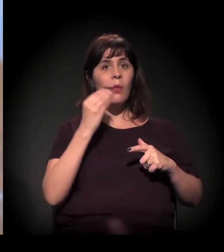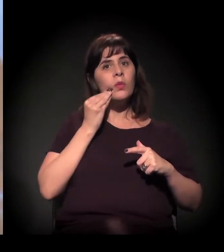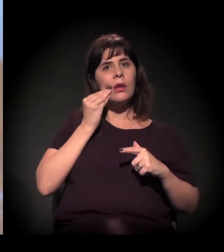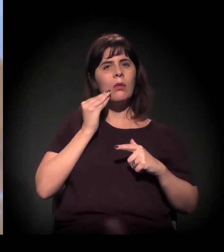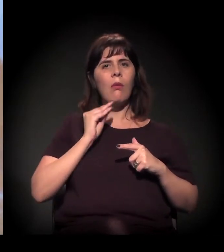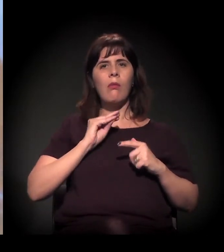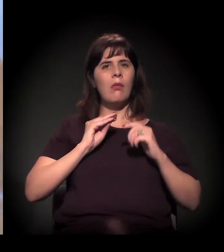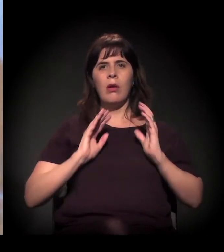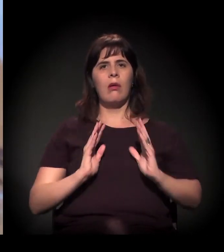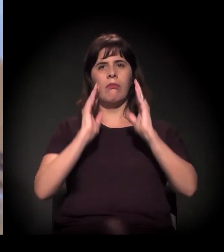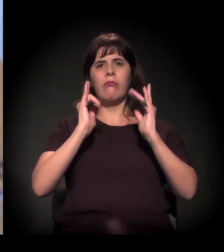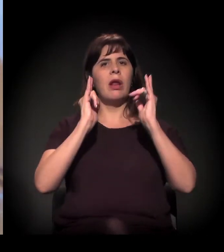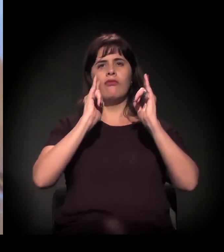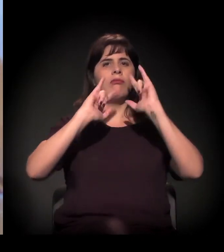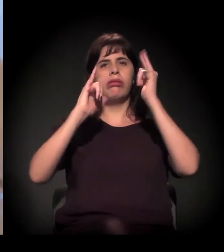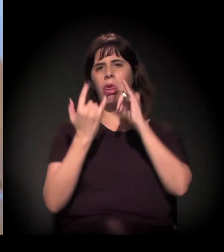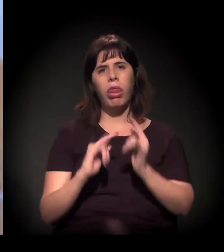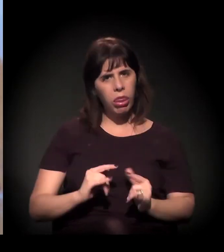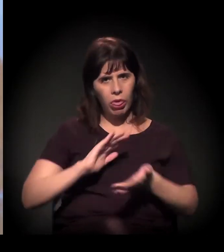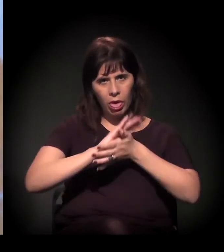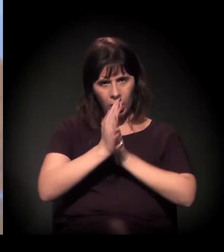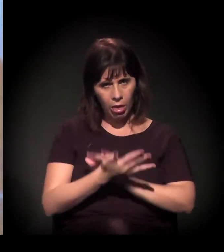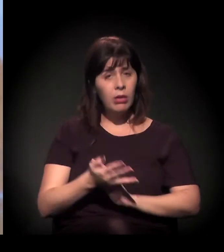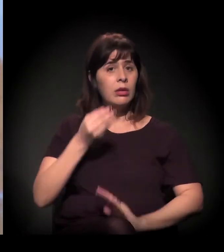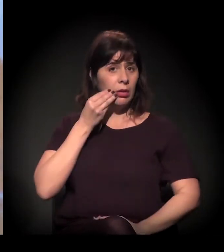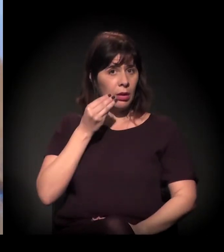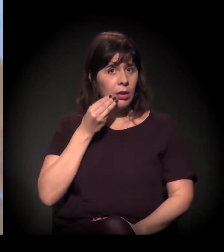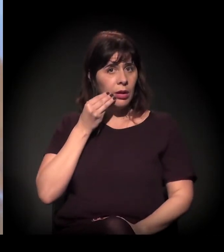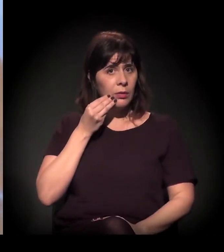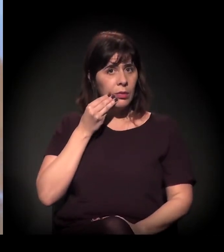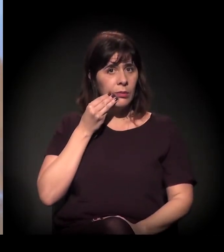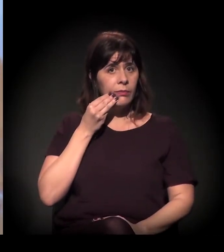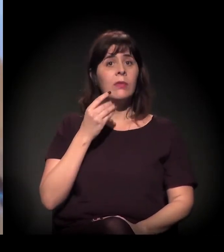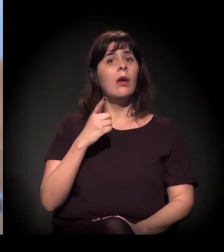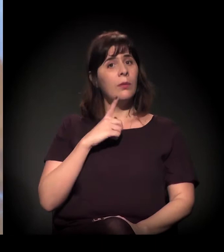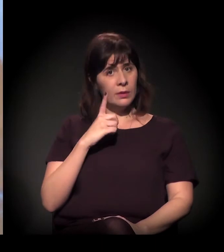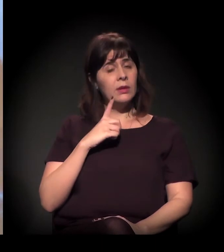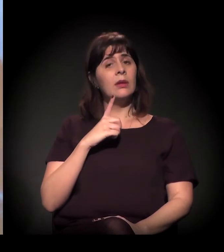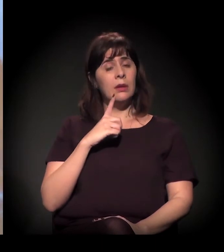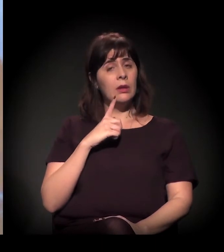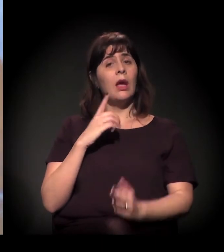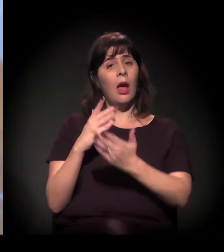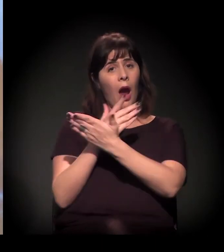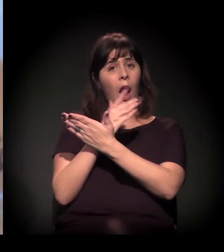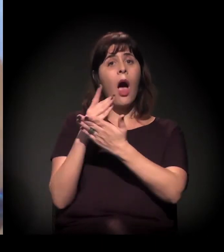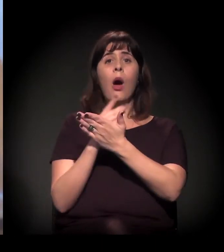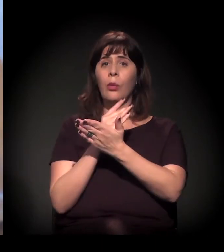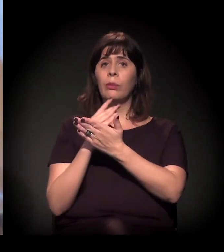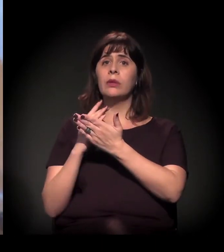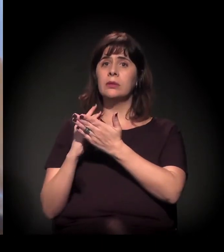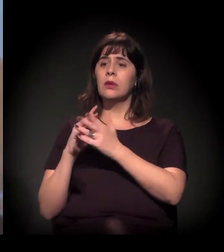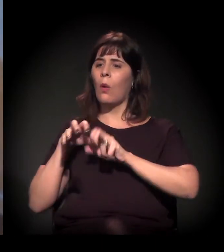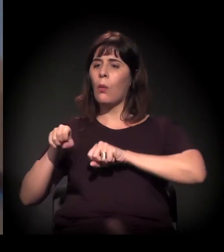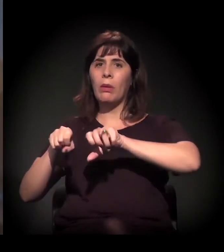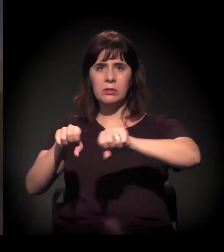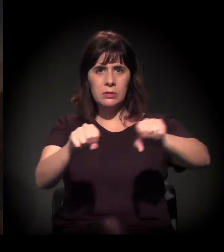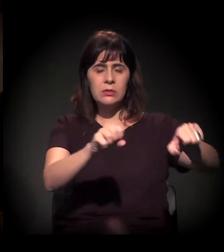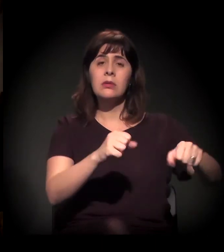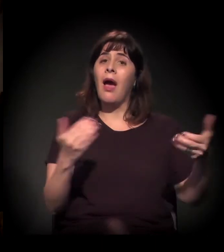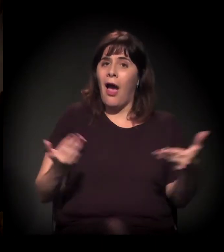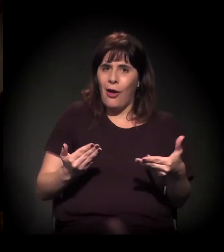Então ali estão essas ocupações. A Mauá agora é a bola da vez,